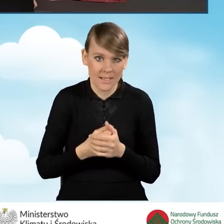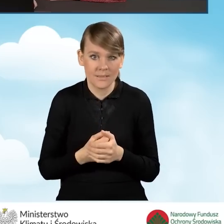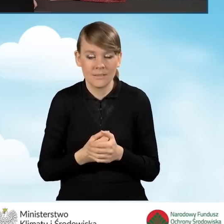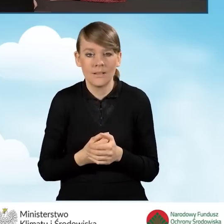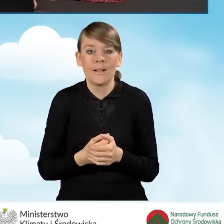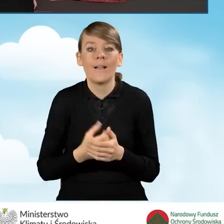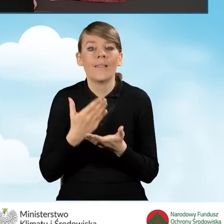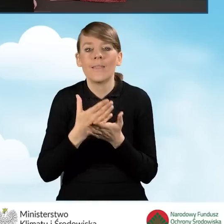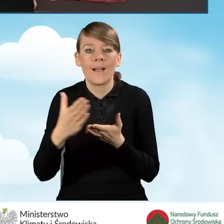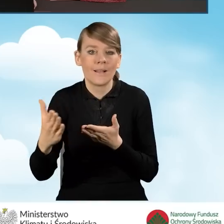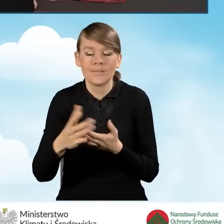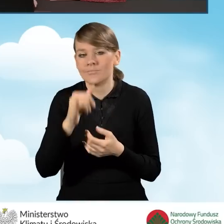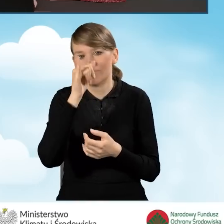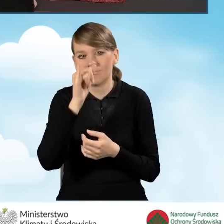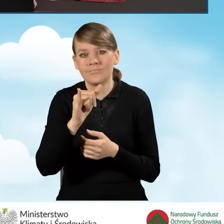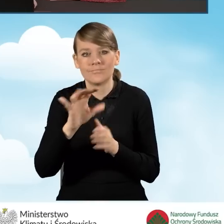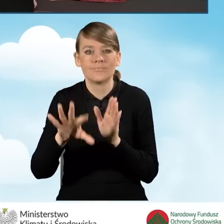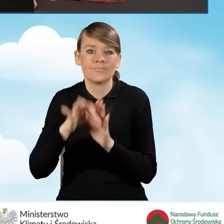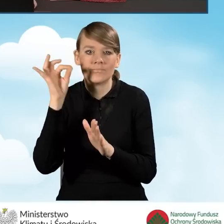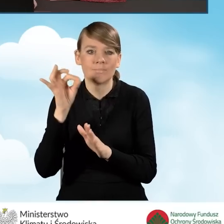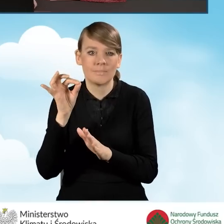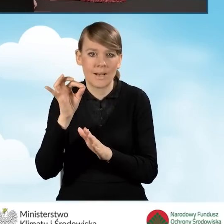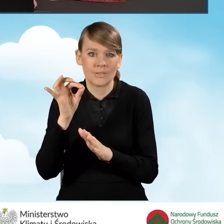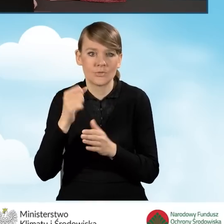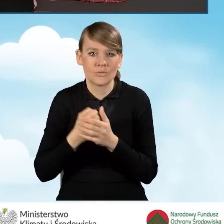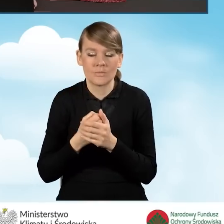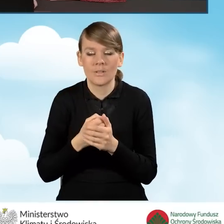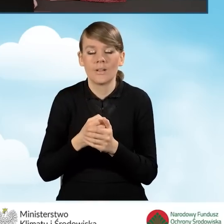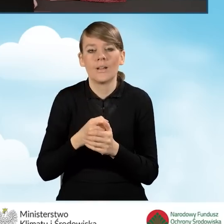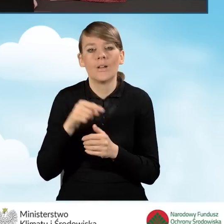nie będziemy w dalszej kolejności mogli wybrać przedsięwzięcia, które obejmuje,